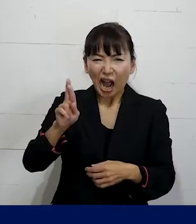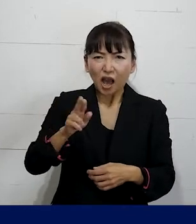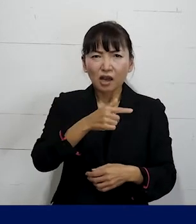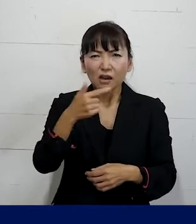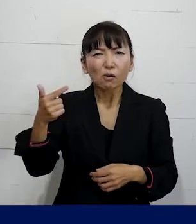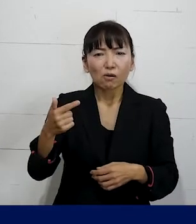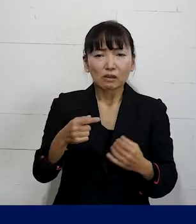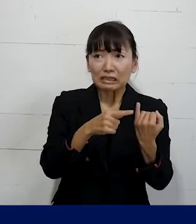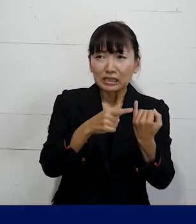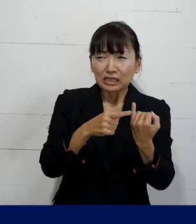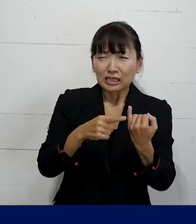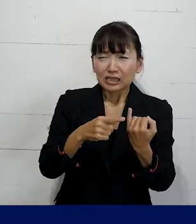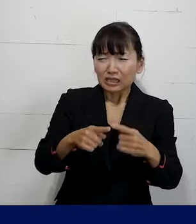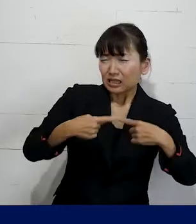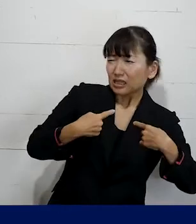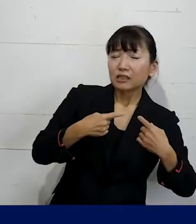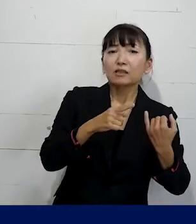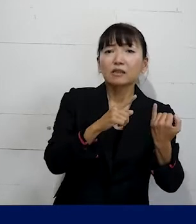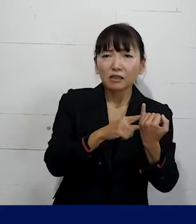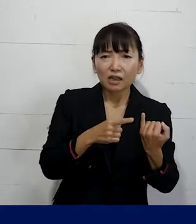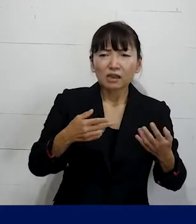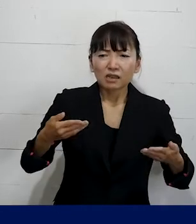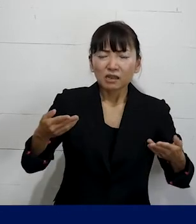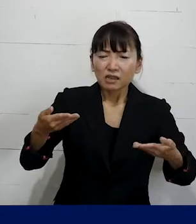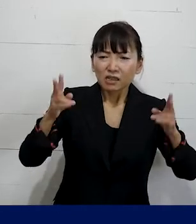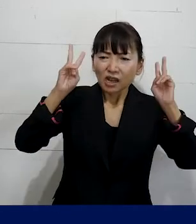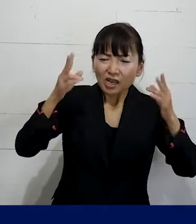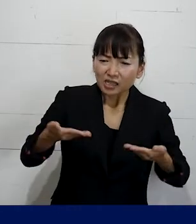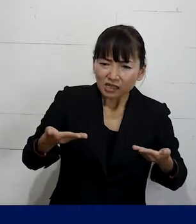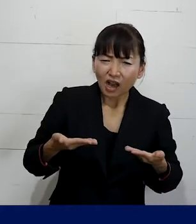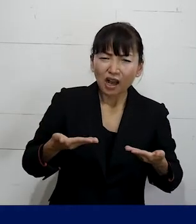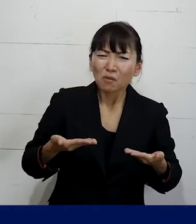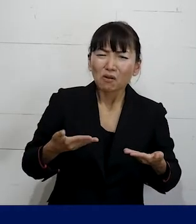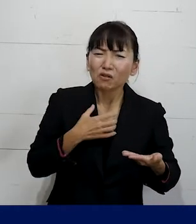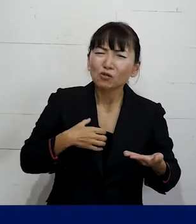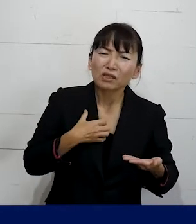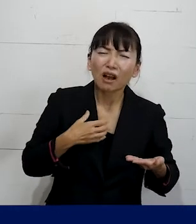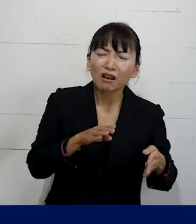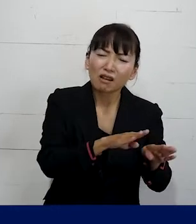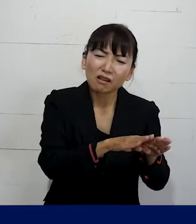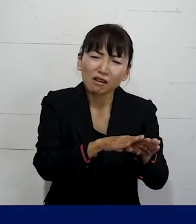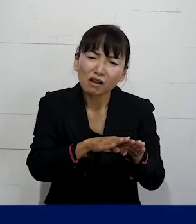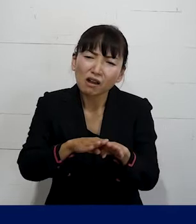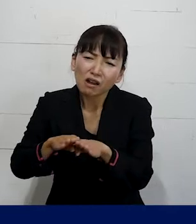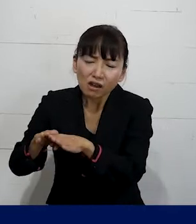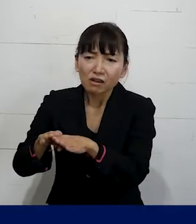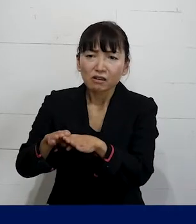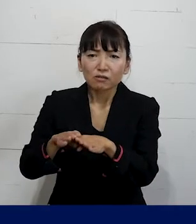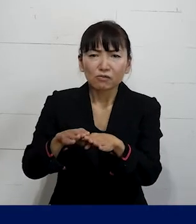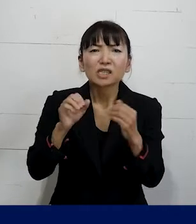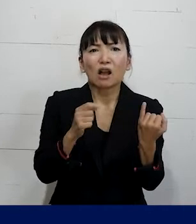SOGIハラを受けてその会社を休職せざるを 得なくなってしまった仲間もいました